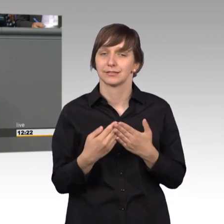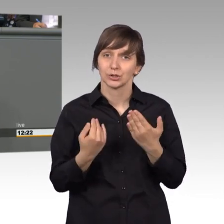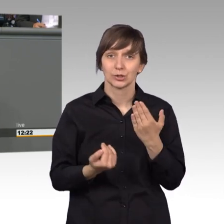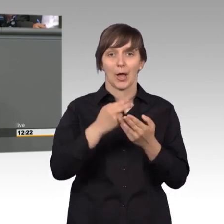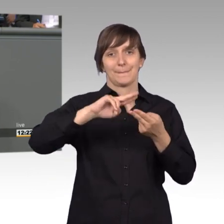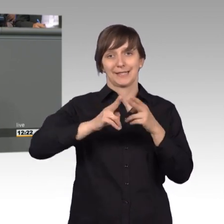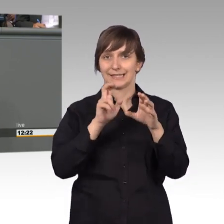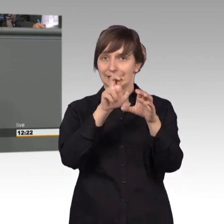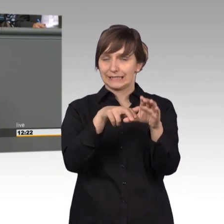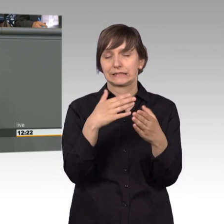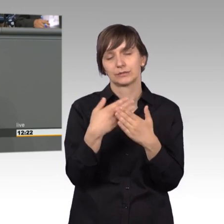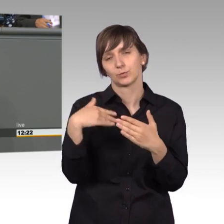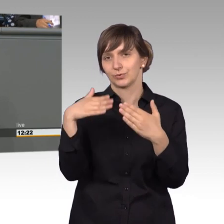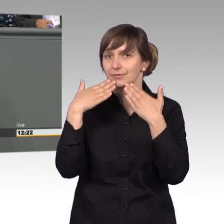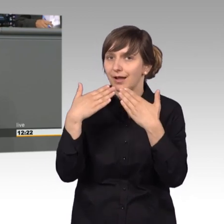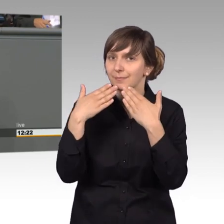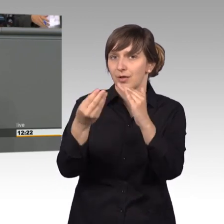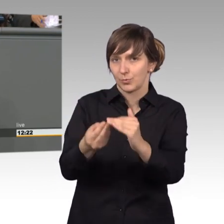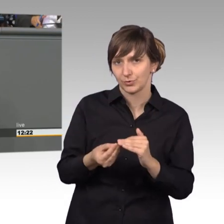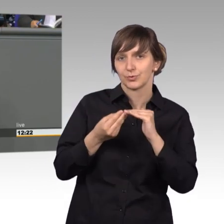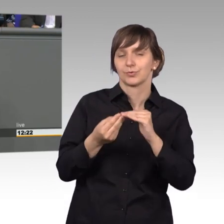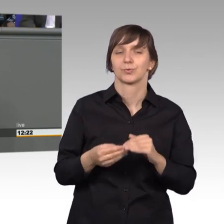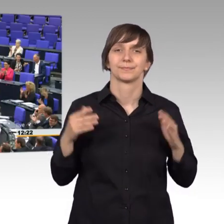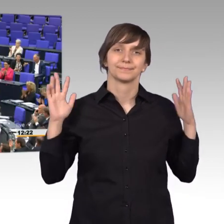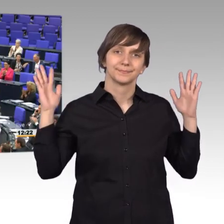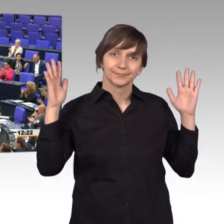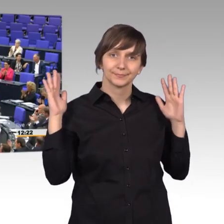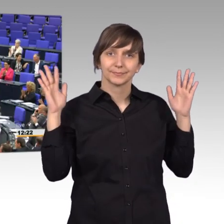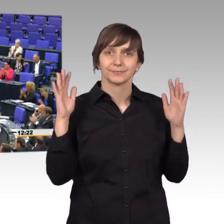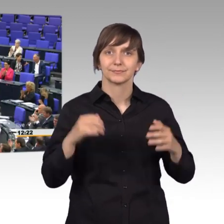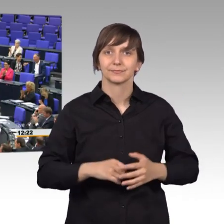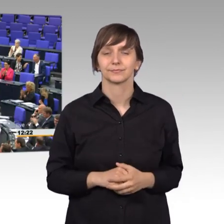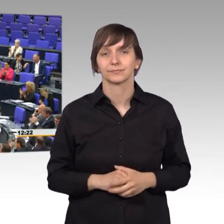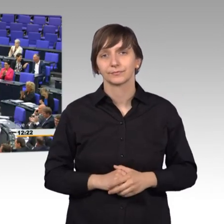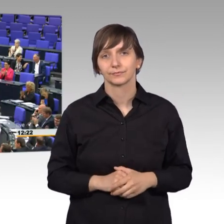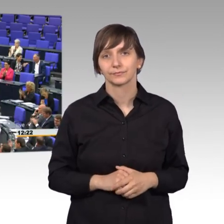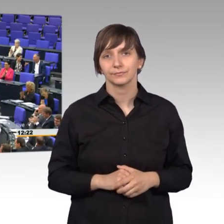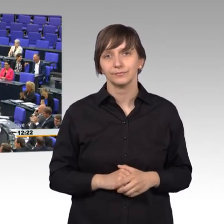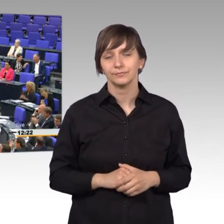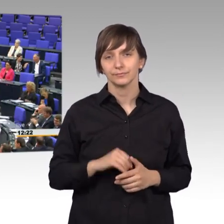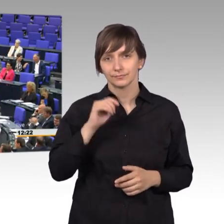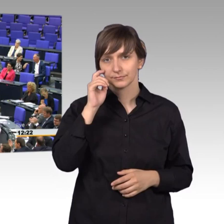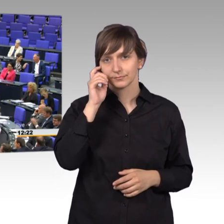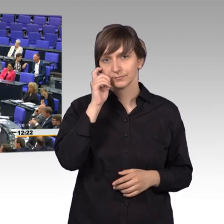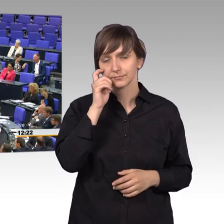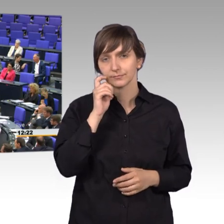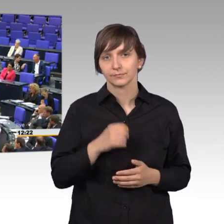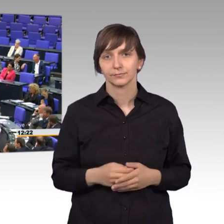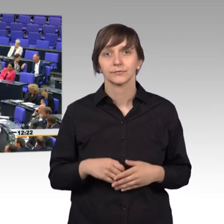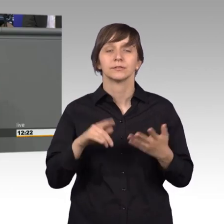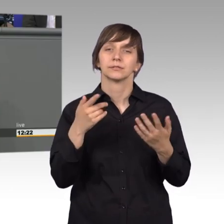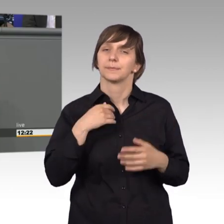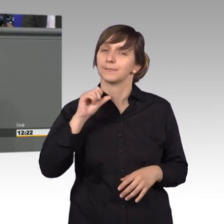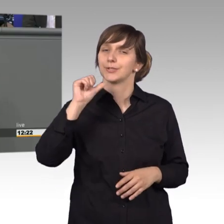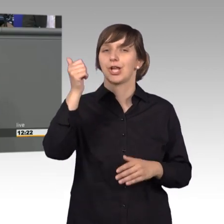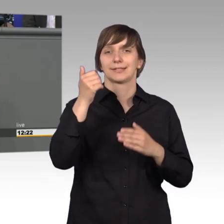für Ihre Arbeit sehr dankbar. [Beifall] Und mein besonderer Dank gilt vor allen